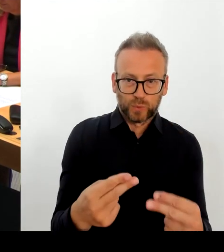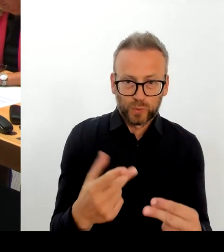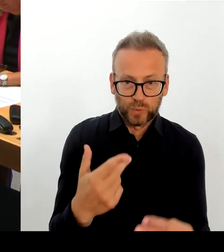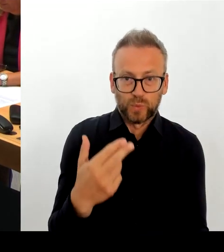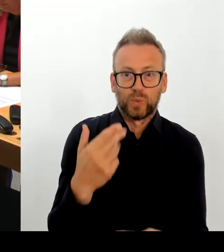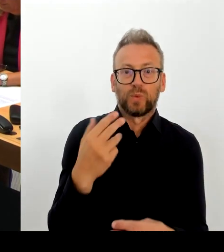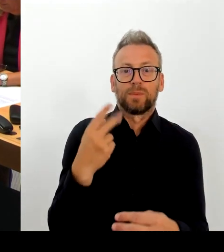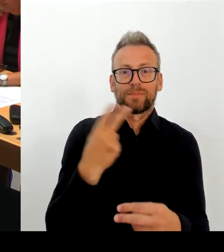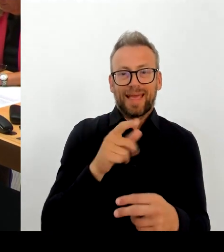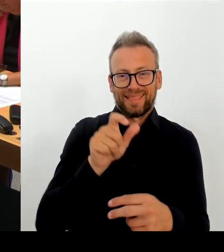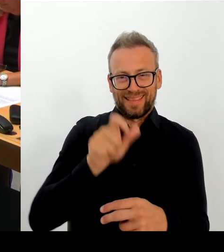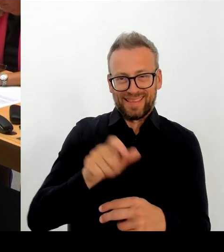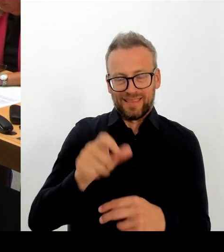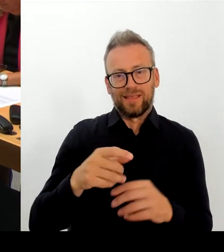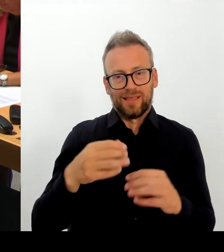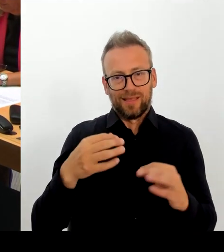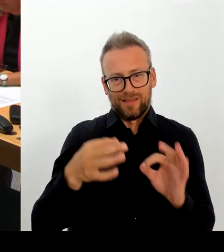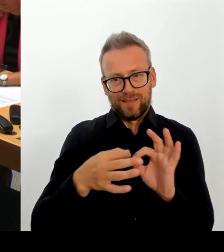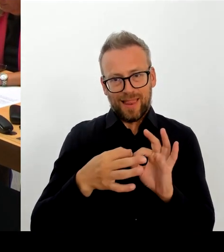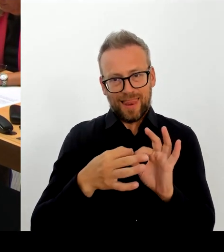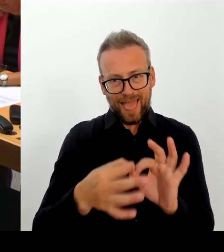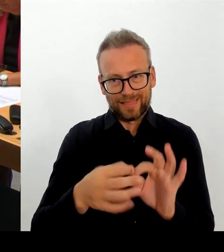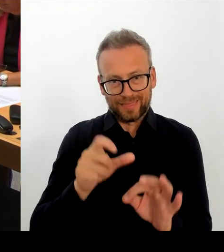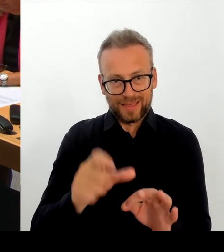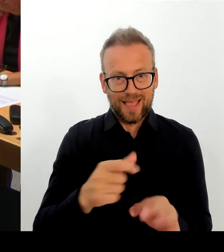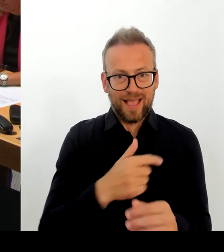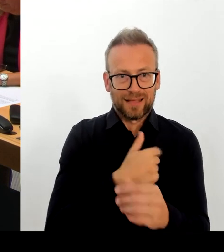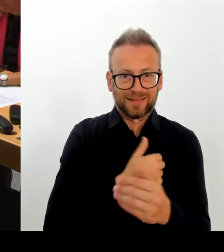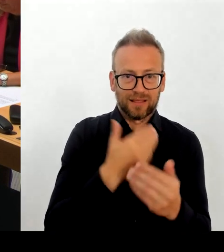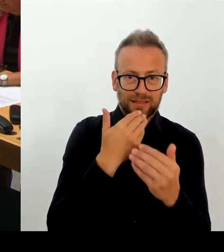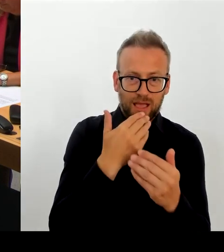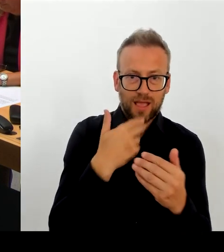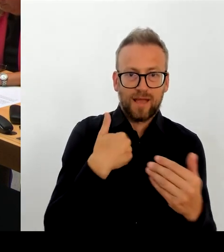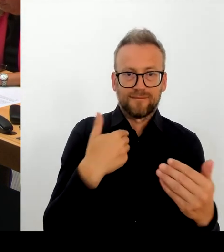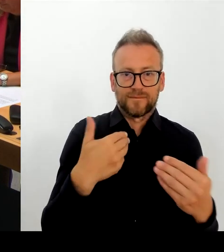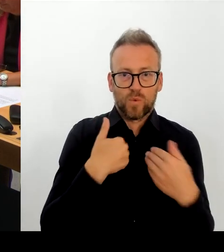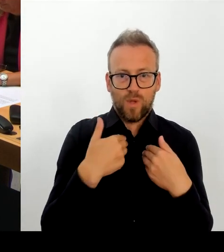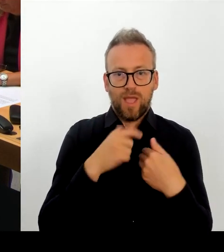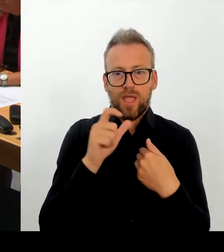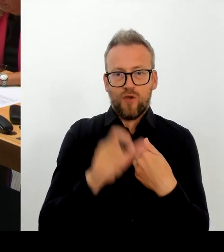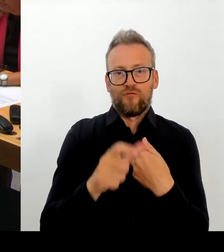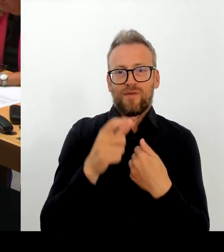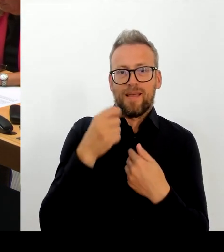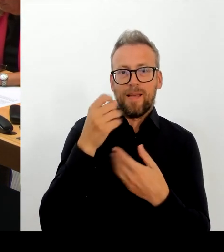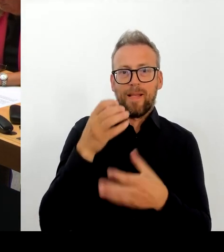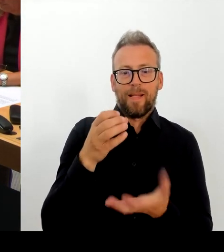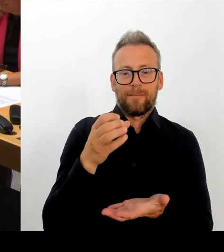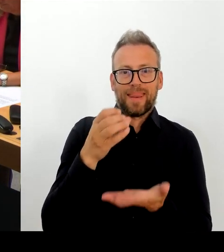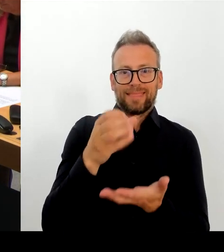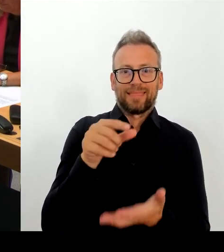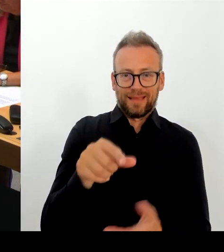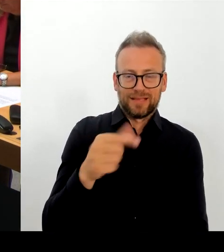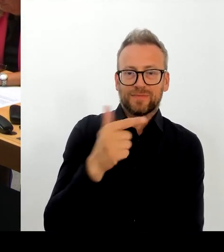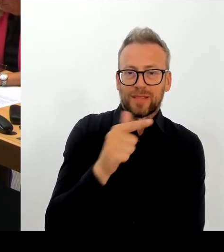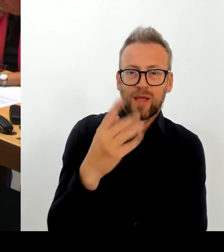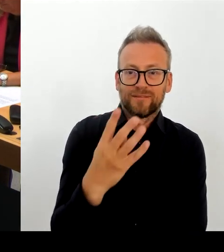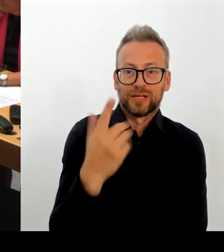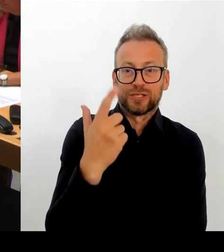dass man versucht, eine neue Struktur reinzubringen, die Verantwortung wieder in eine Person zu legen mit einem starken Team.